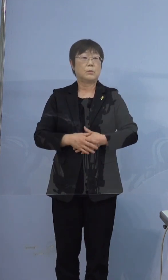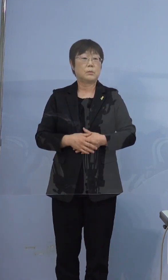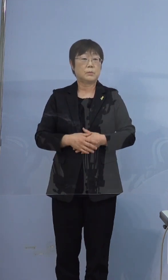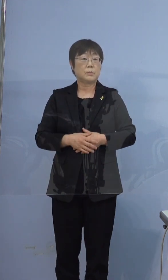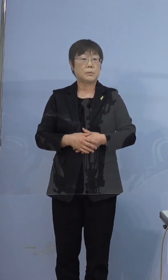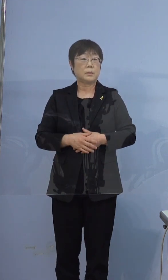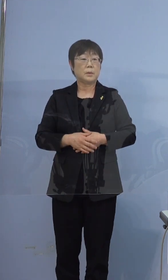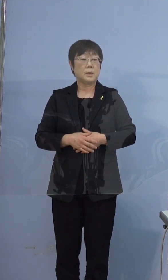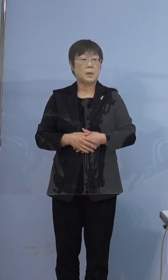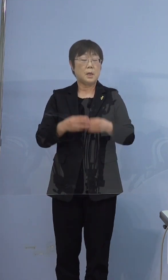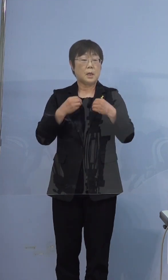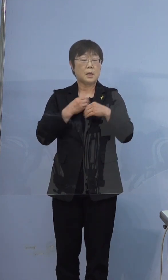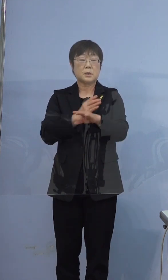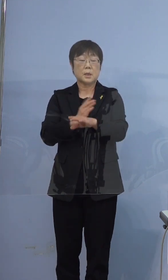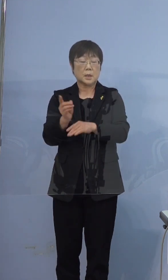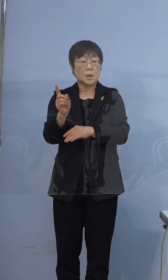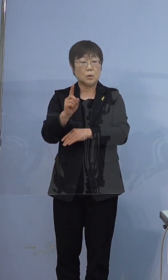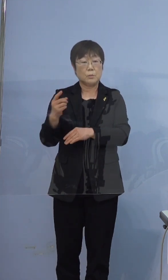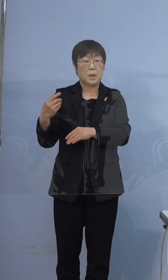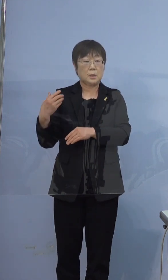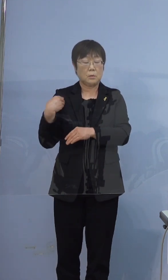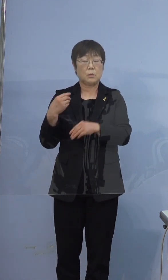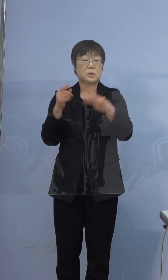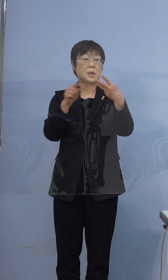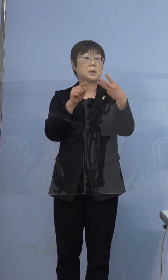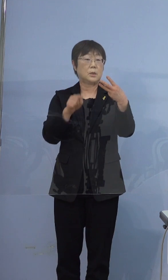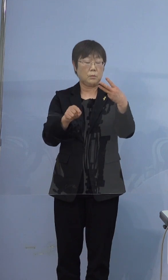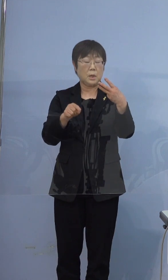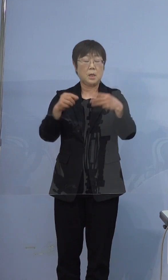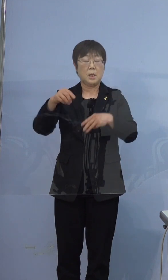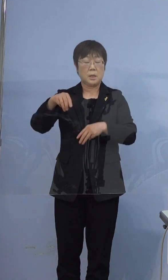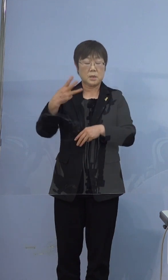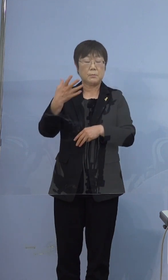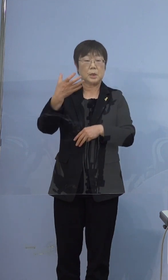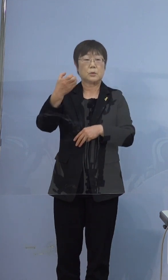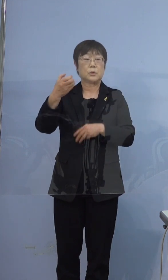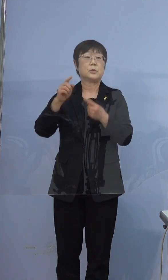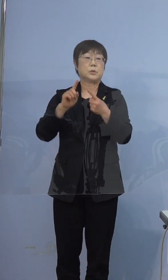ちなみに感染経路が不明の3件は390例目